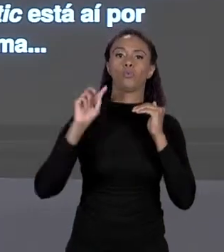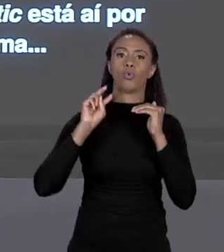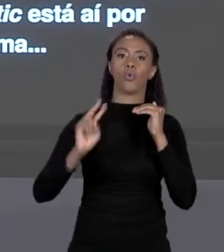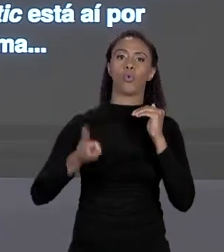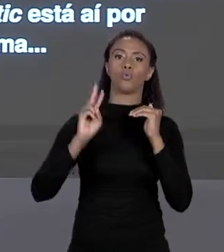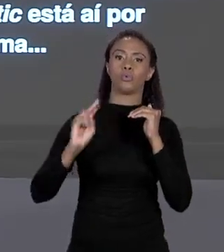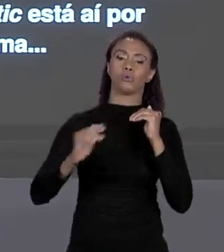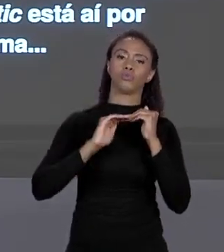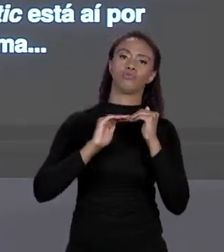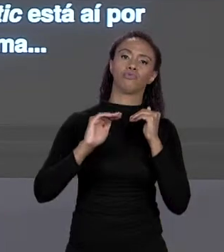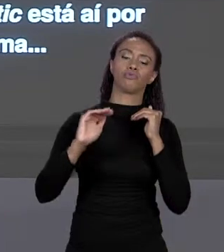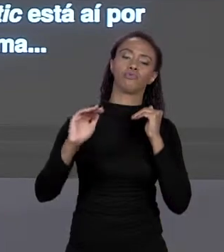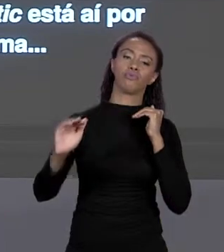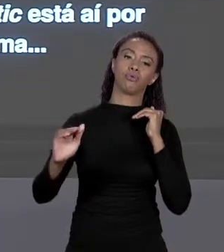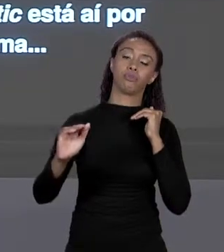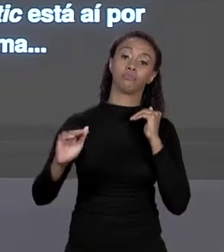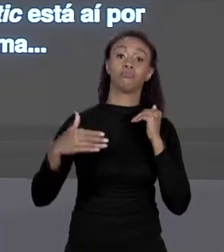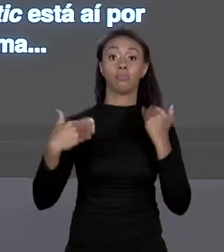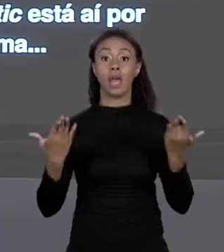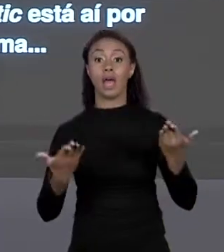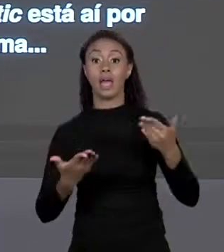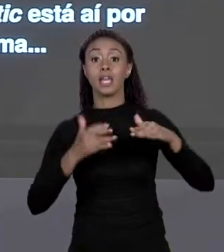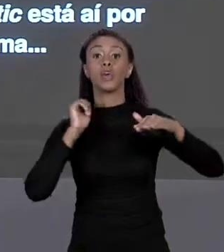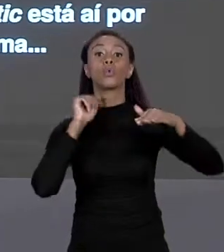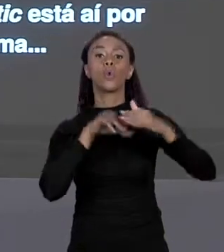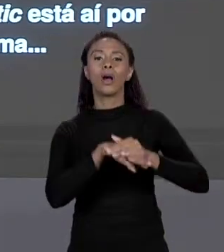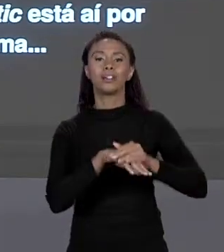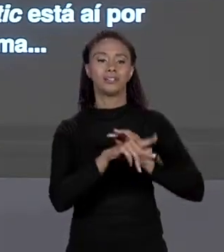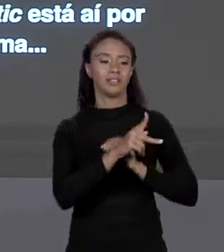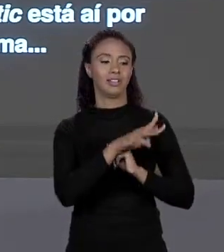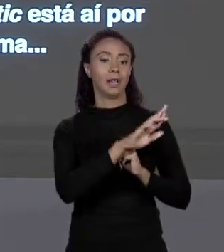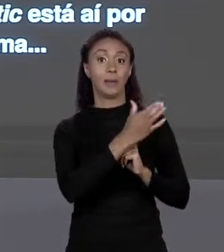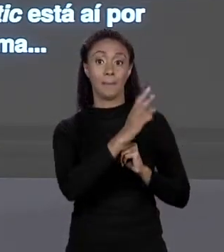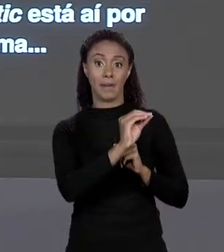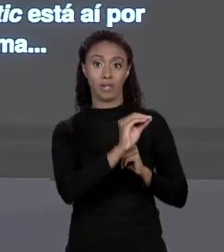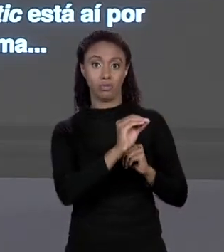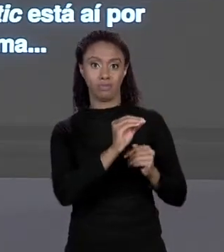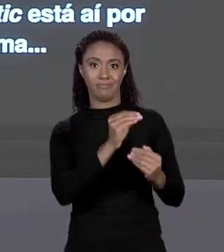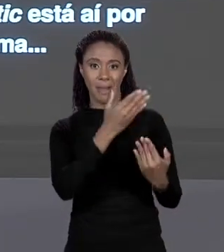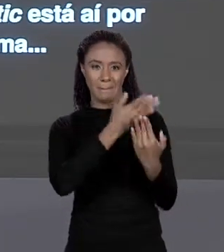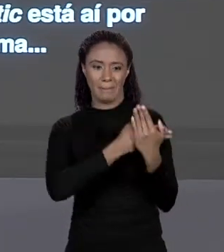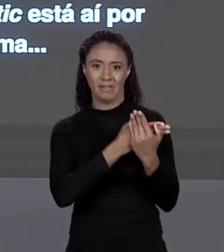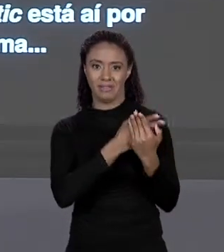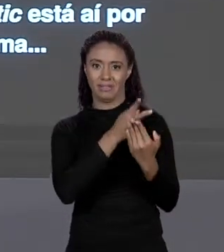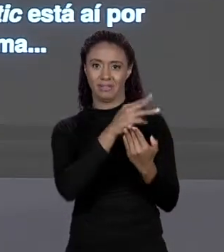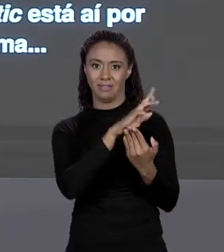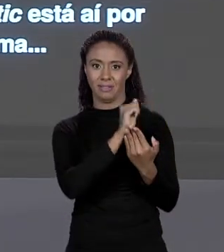ESPAÇO OS VALORES 1.500, 1.100, 750 E 500. CERTO? COMO